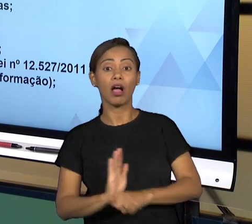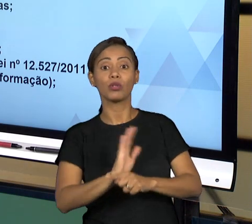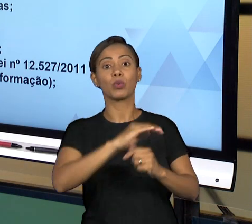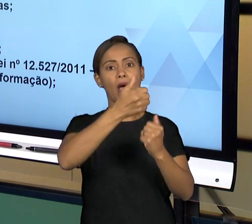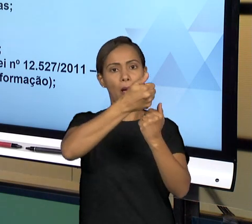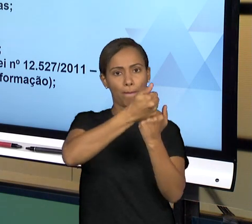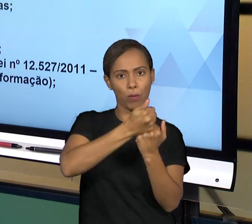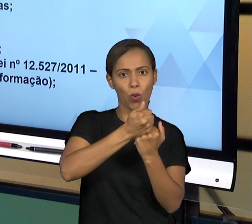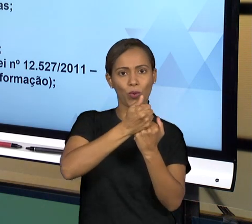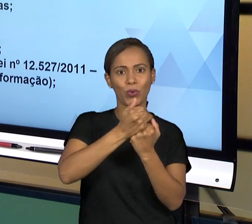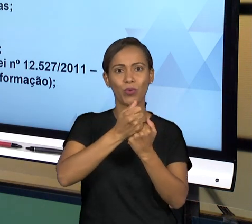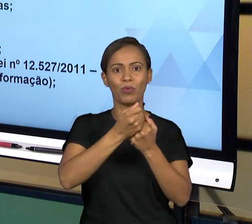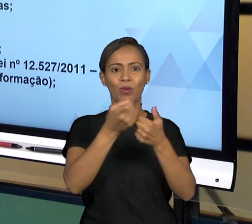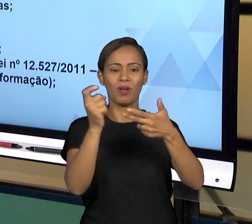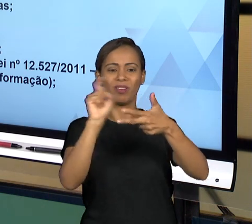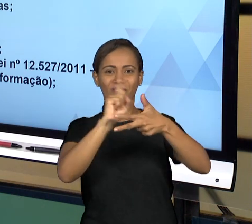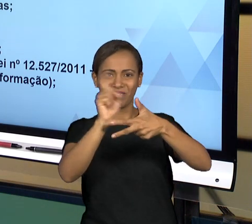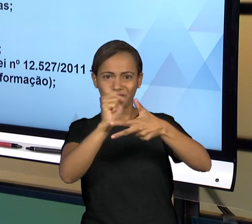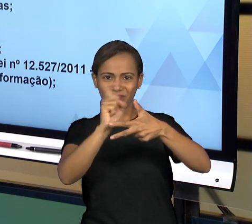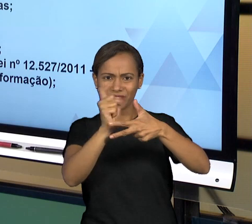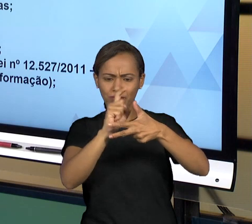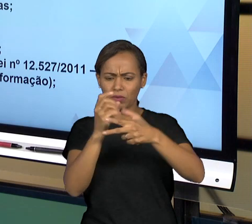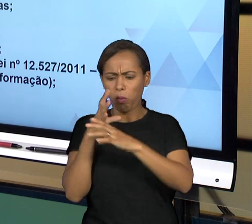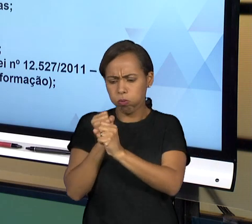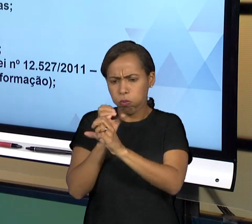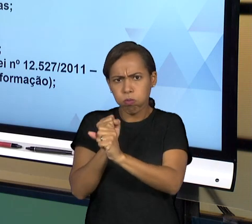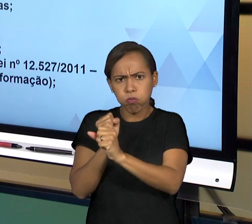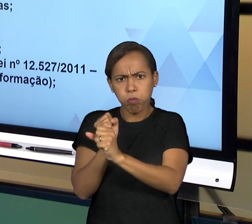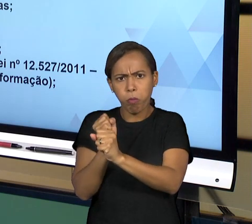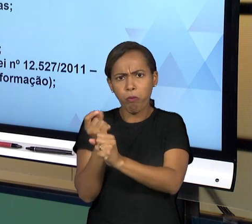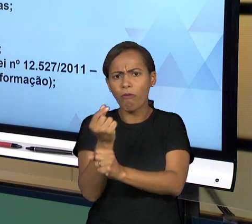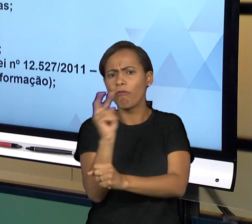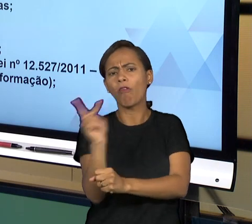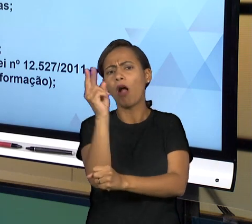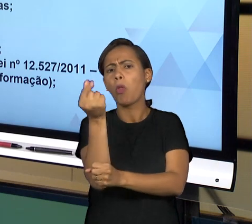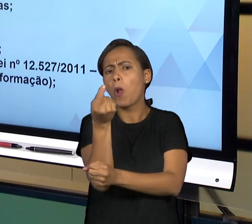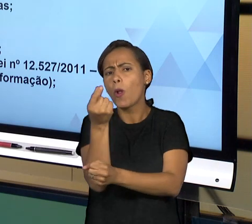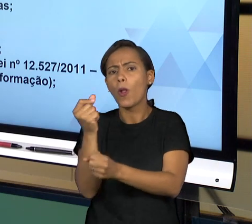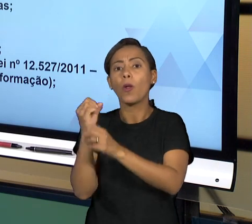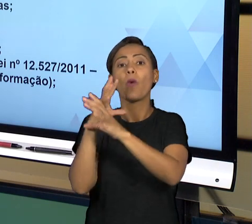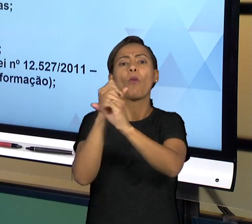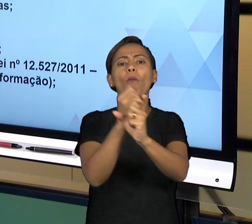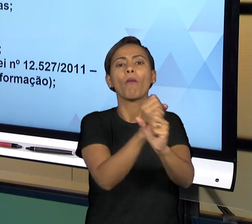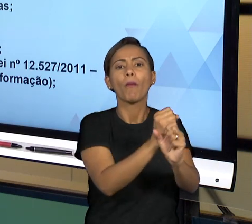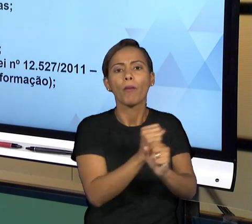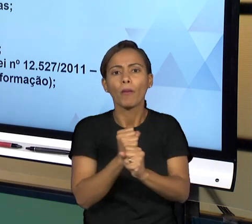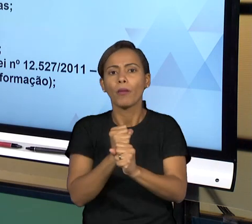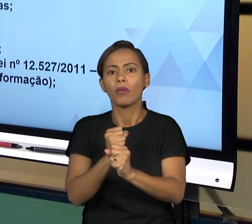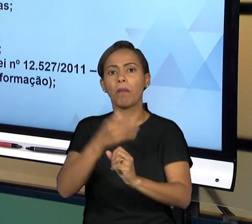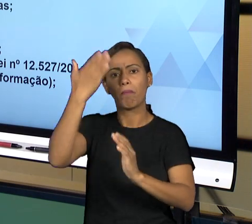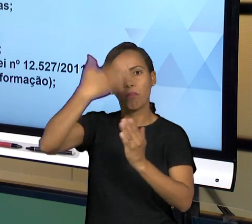CONTAS QUE SÃO PRESTADAS PELO PODER EXECUTIVO. ENTÃO O PODER EXECUTIVO PRESTA CONTAS E OFERECE